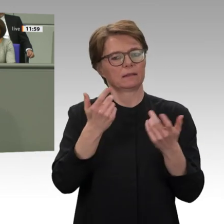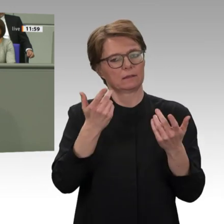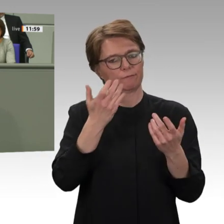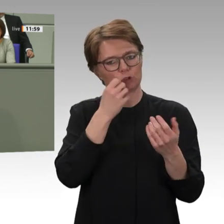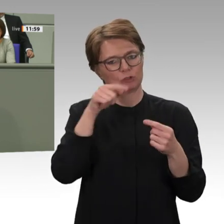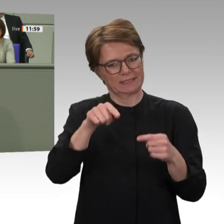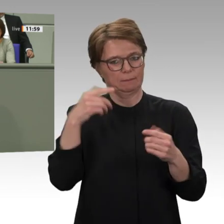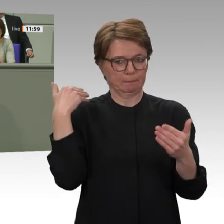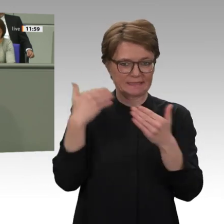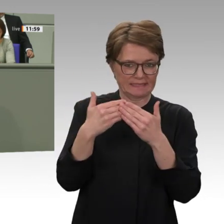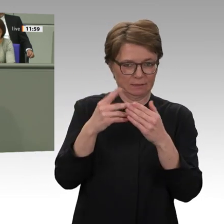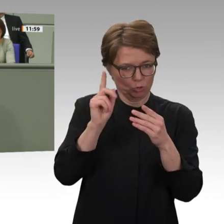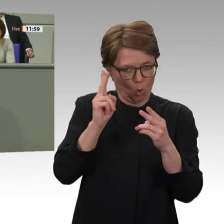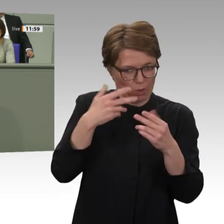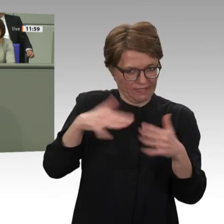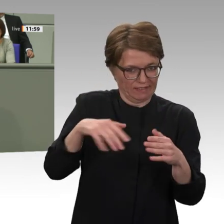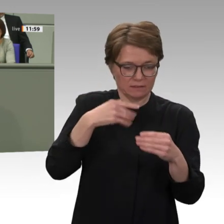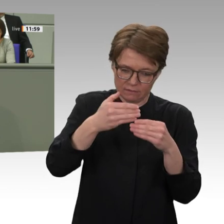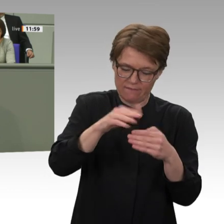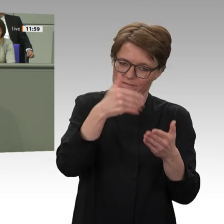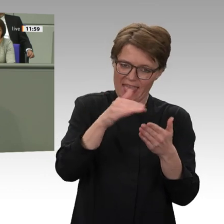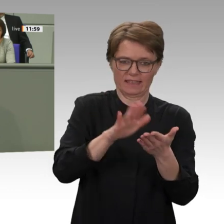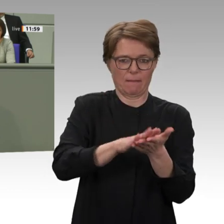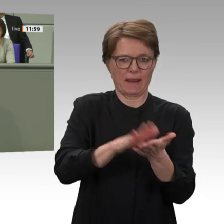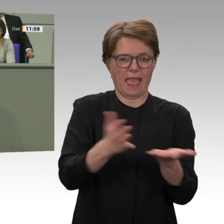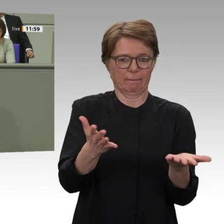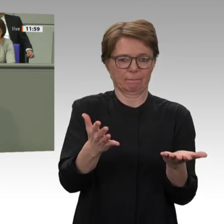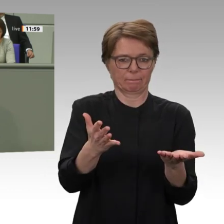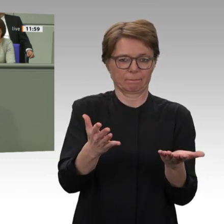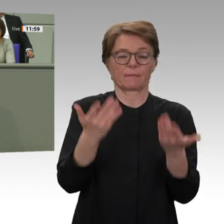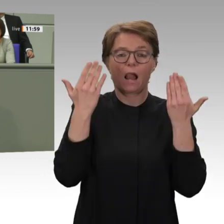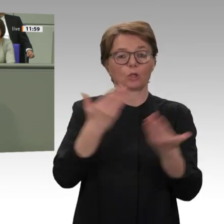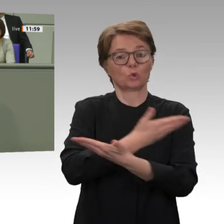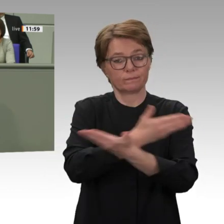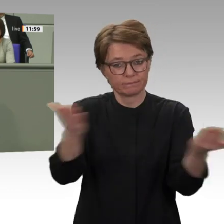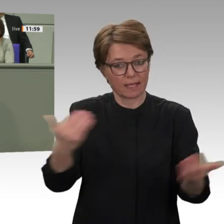ist bisher nicht klar, mit welchen politischen Bedingungen Sie eine längerfristige Entwicklungszusammenarbeit